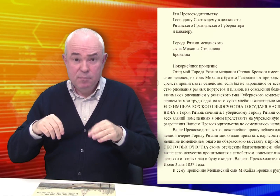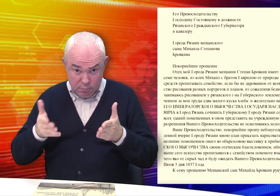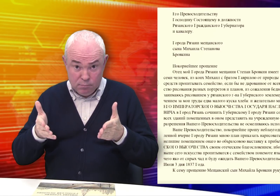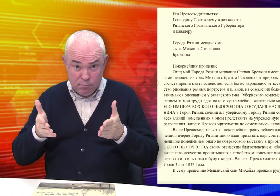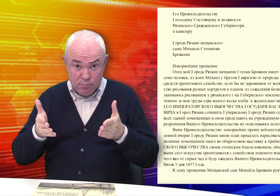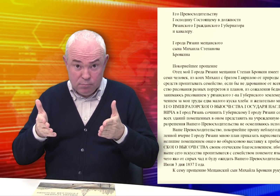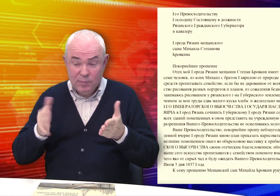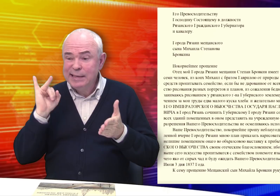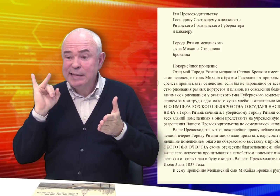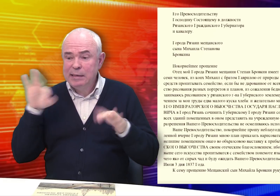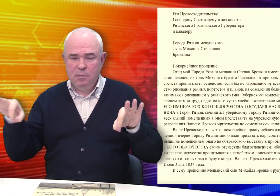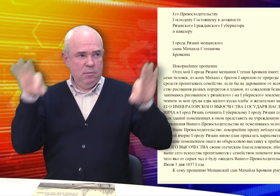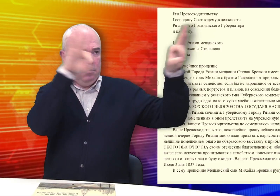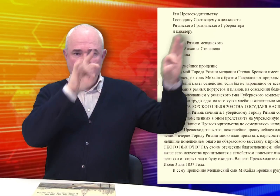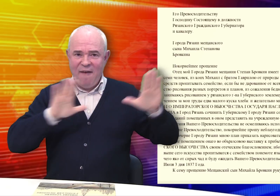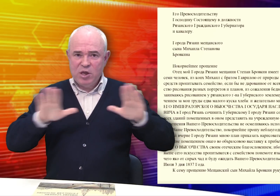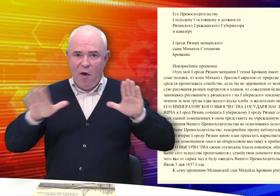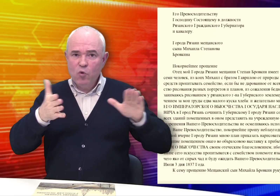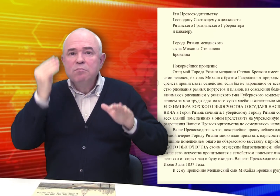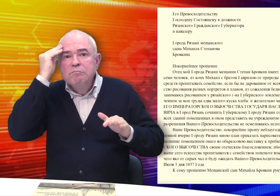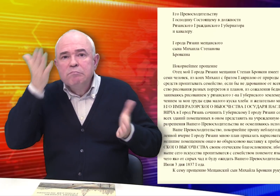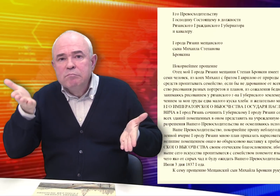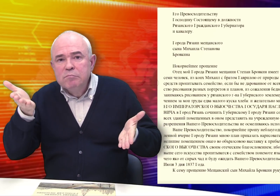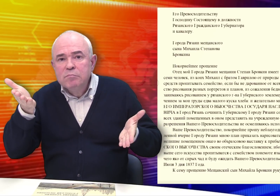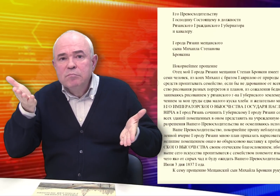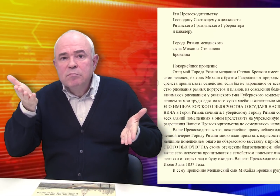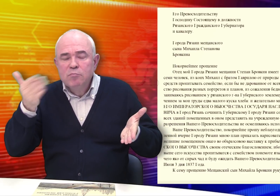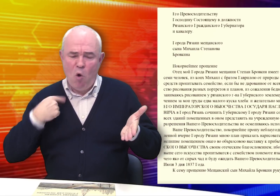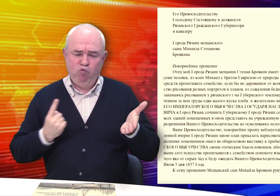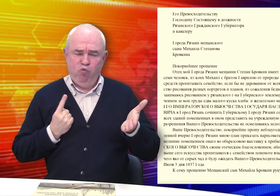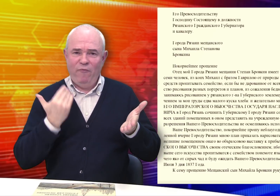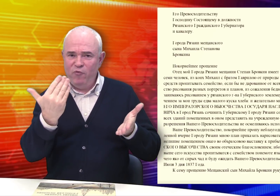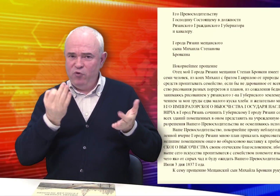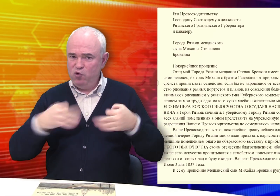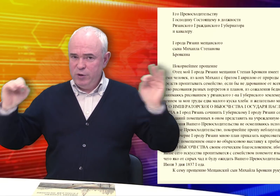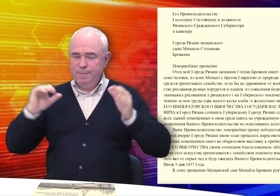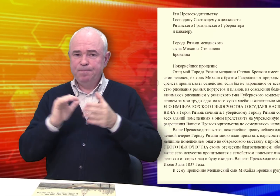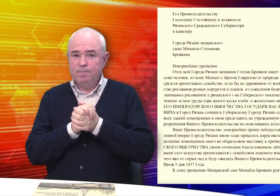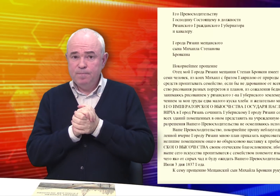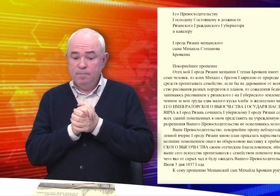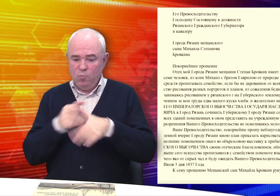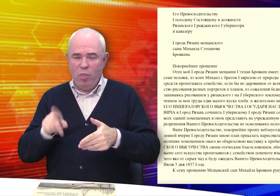Чтобы потом представить на эту выставку. «Жду Вашего решения»…